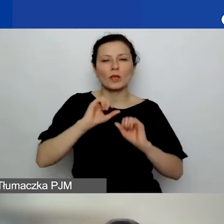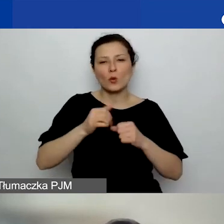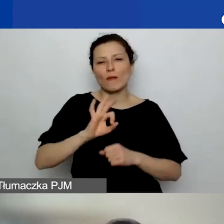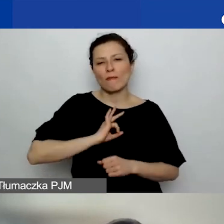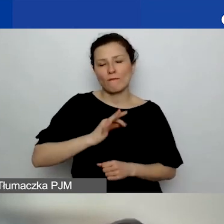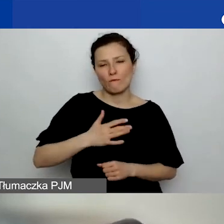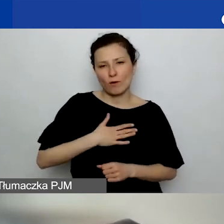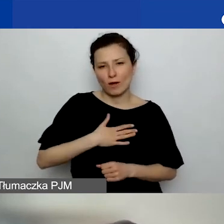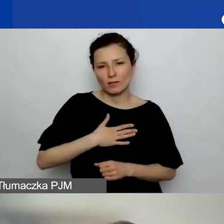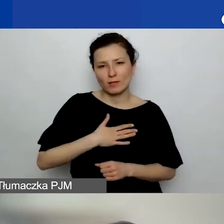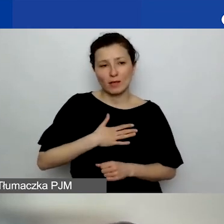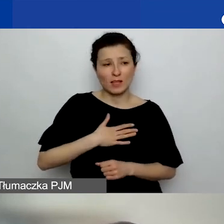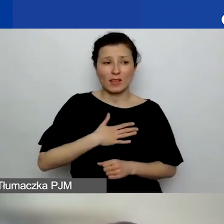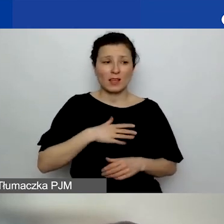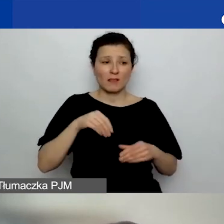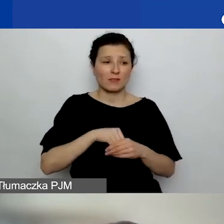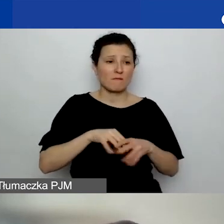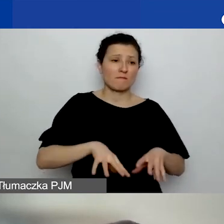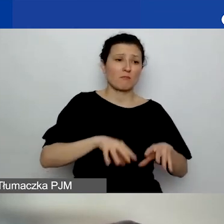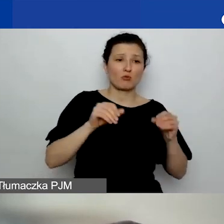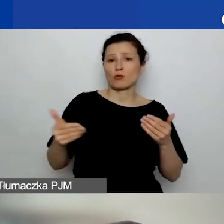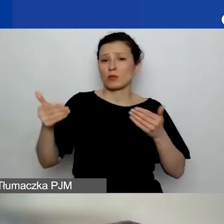którego początku i końca nie da się zdefiniować.